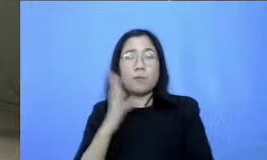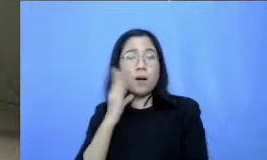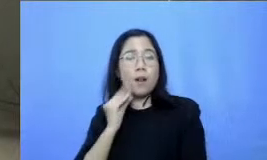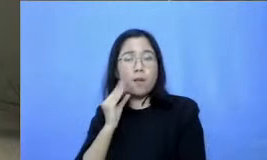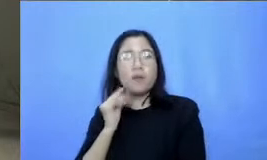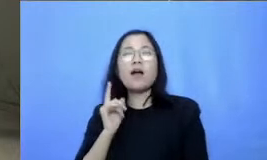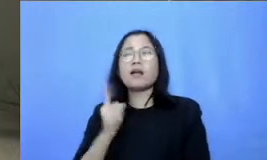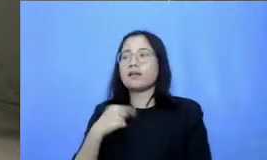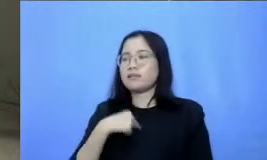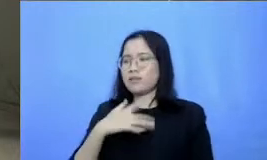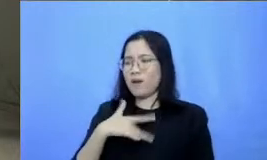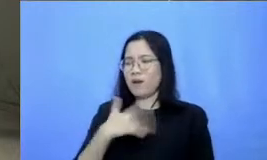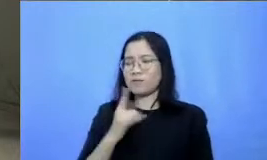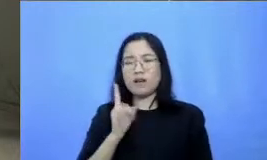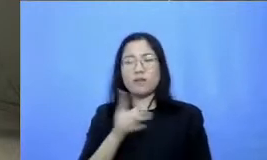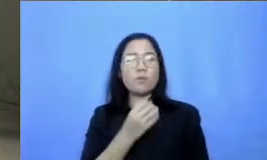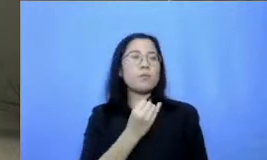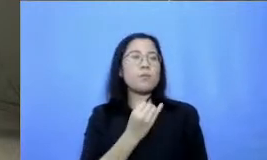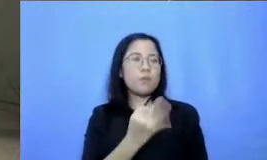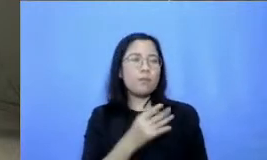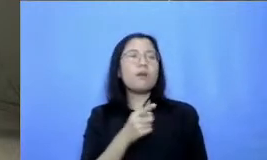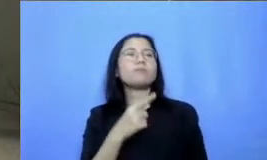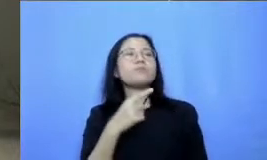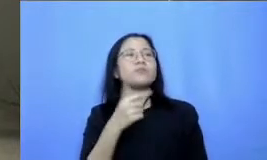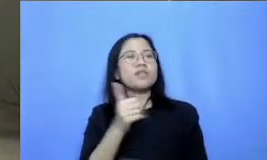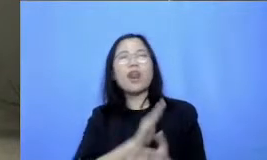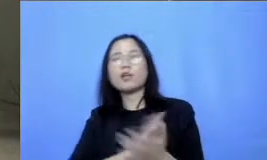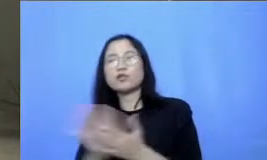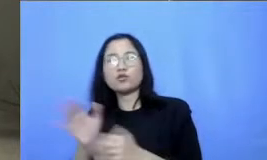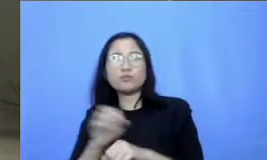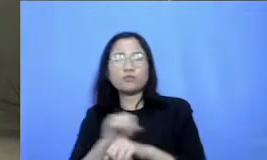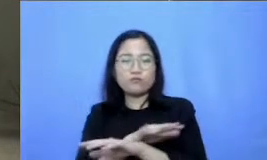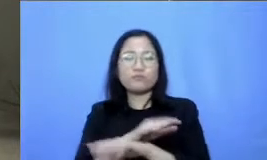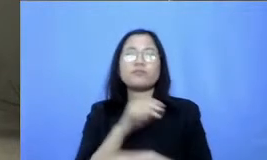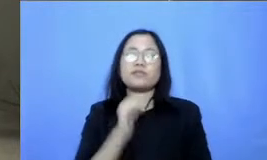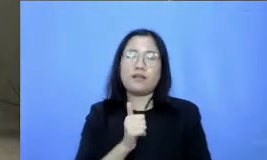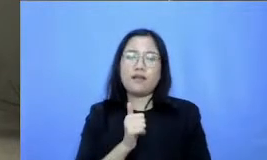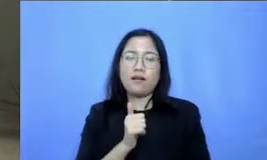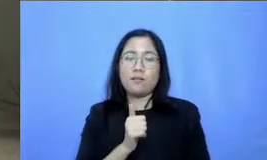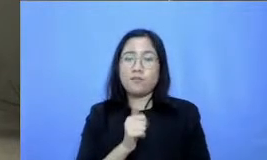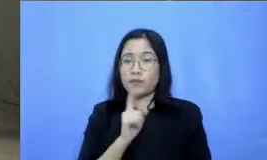ada beberapa hal yang bisa langsung dipraktekkan Nah kalau gitu boleh nggak sekarang saya minta